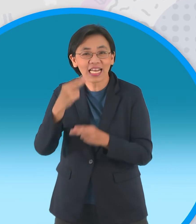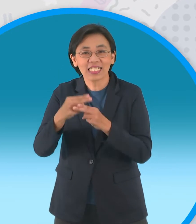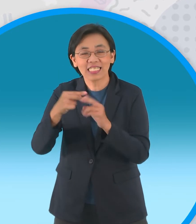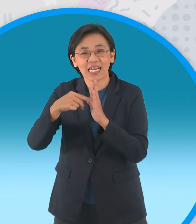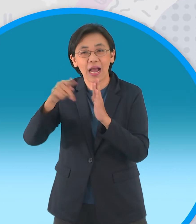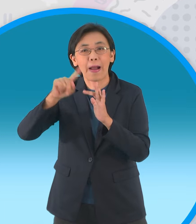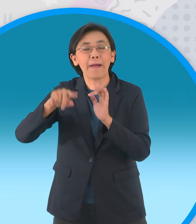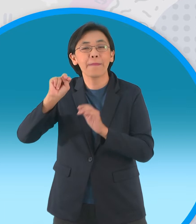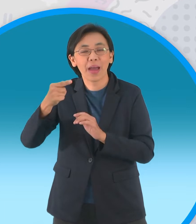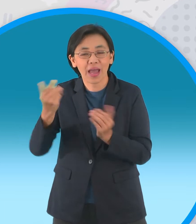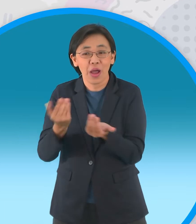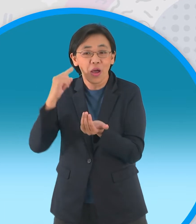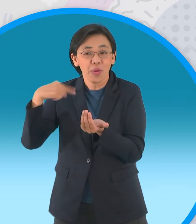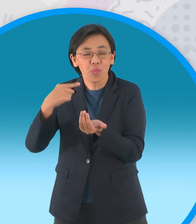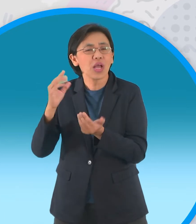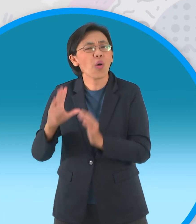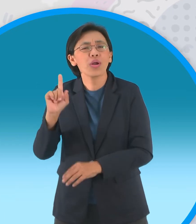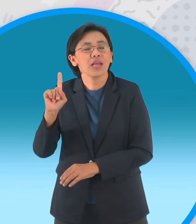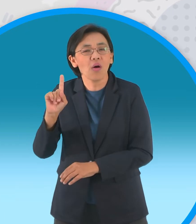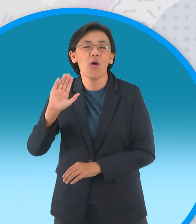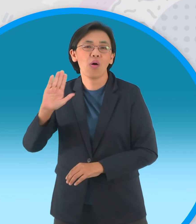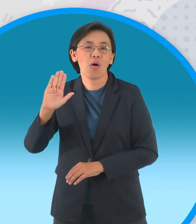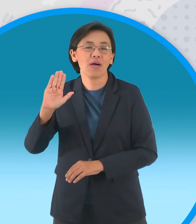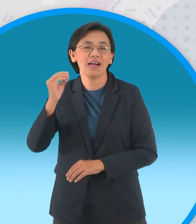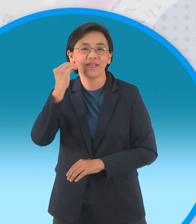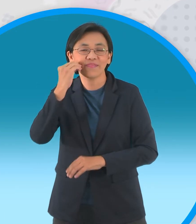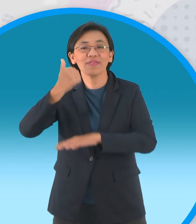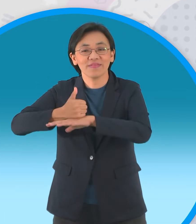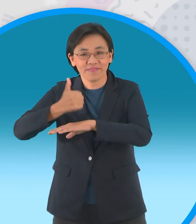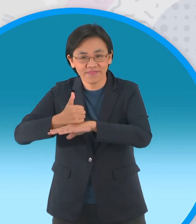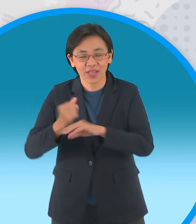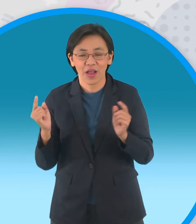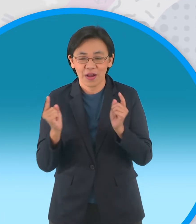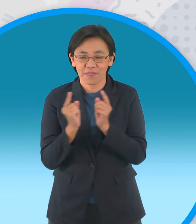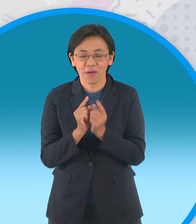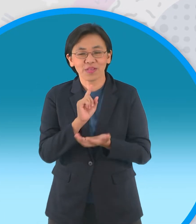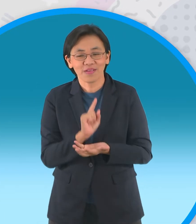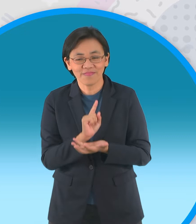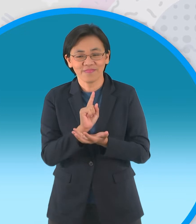ซึ่งเป็นลูกสาวคนเดียวของผู้ใหญ่บ้านทั้งคู่ เจอกันวันลอยกระทงและสัญญาต่อหน้า